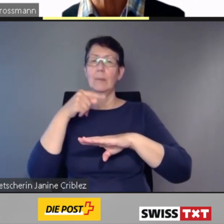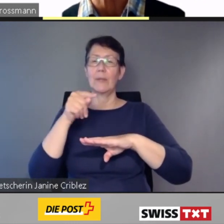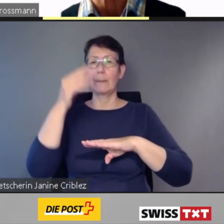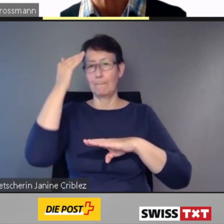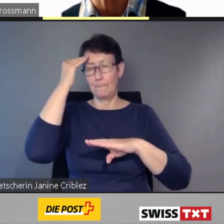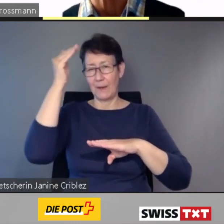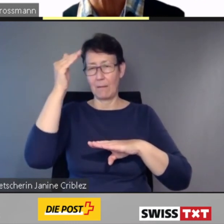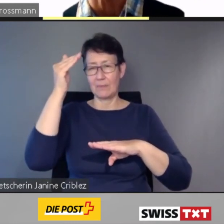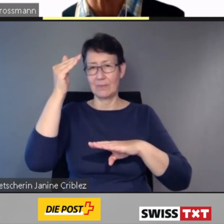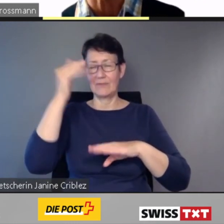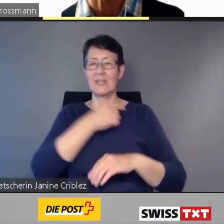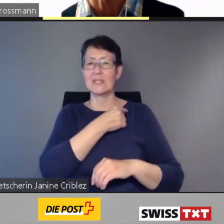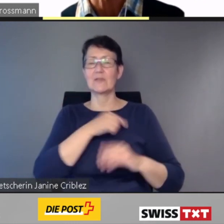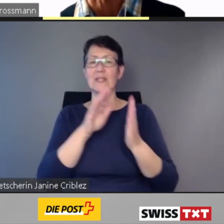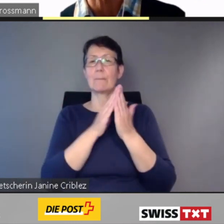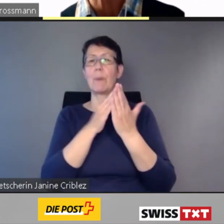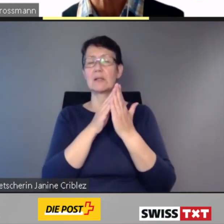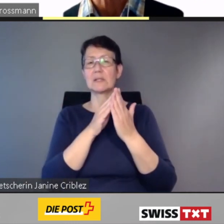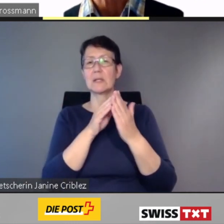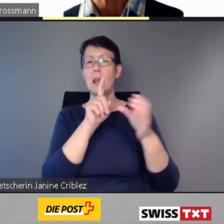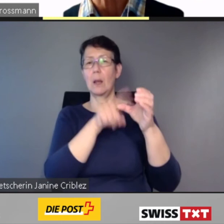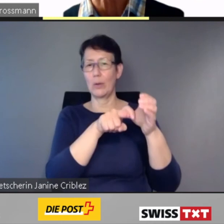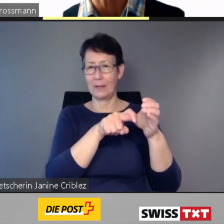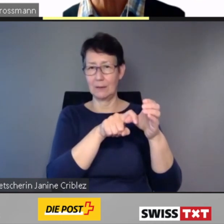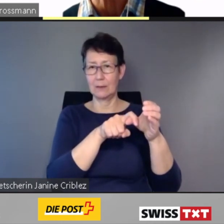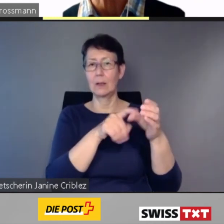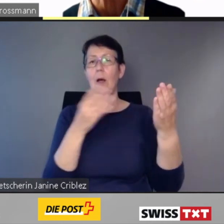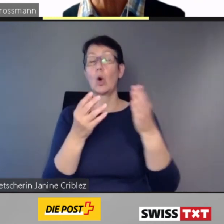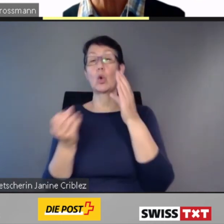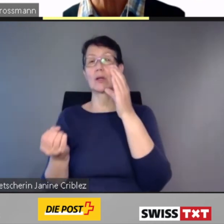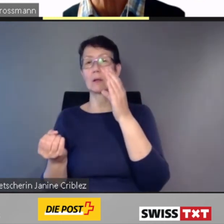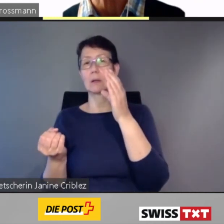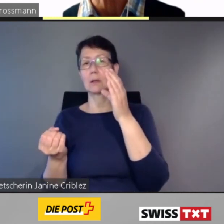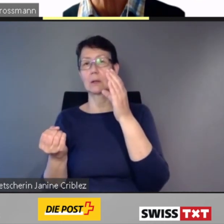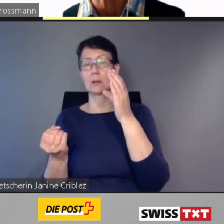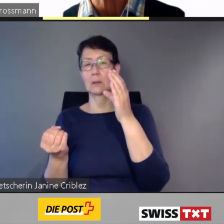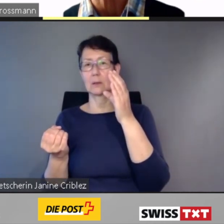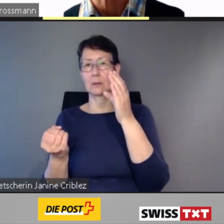oder mit einer Neuerfassung.